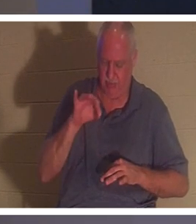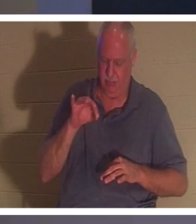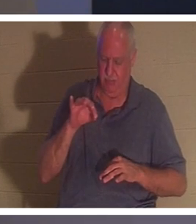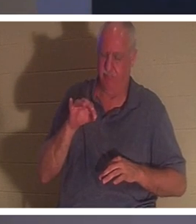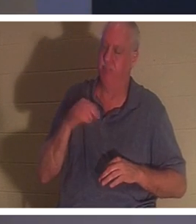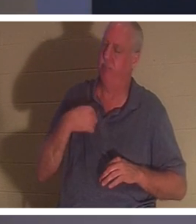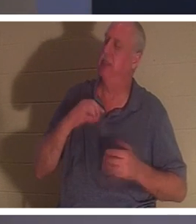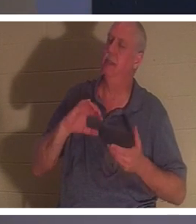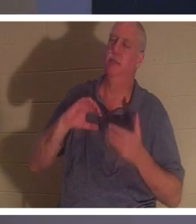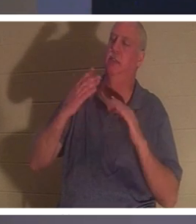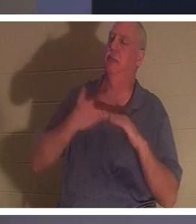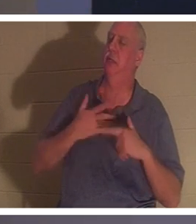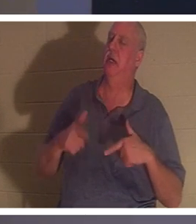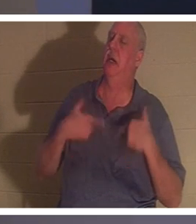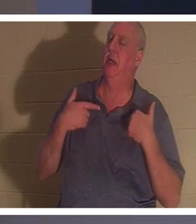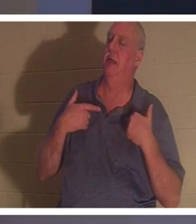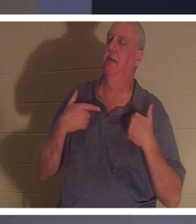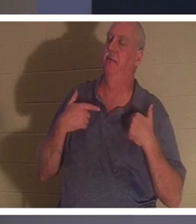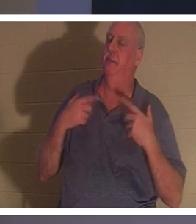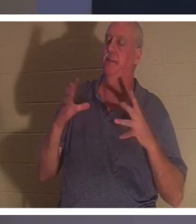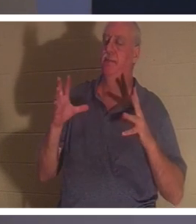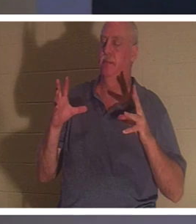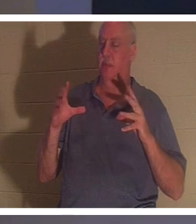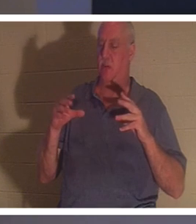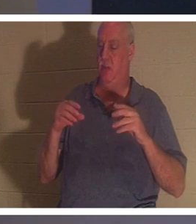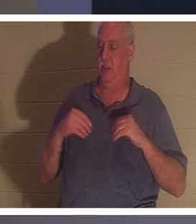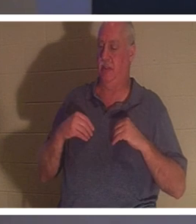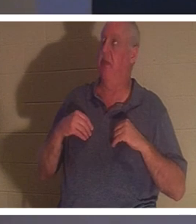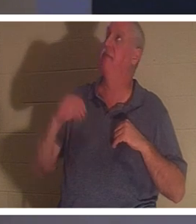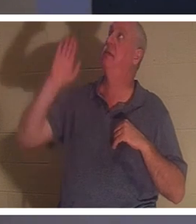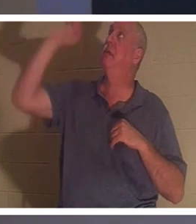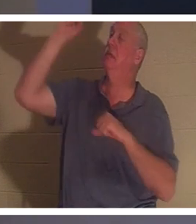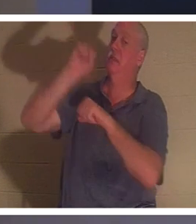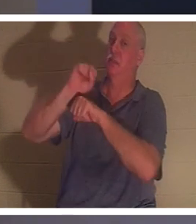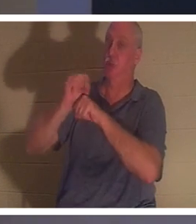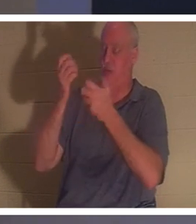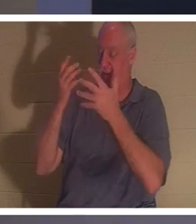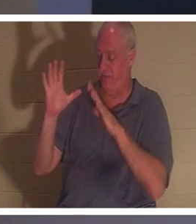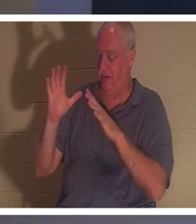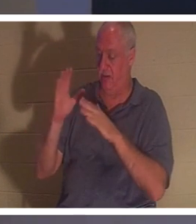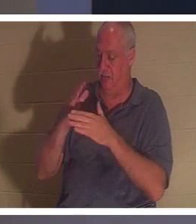в своей жизни, и они получают законченную работу, которую совершил Иисус. Он не умер смертью